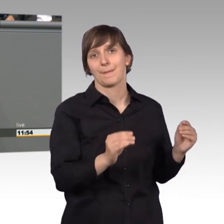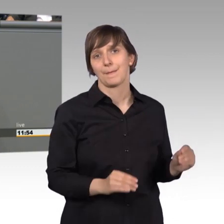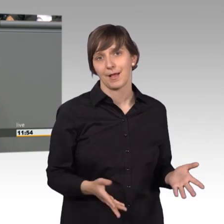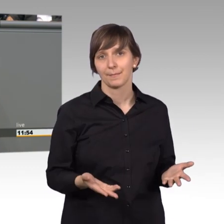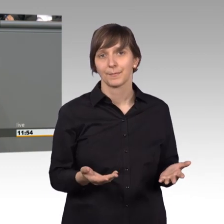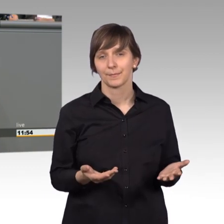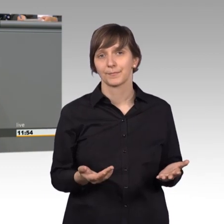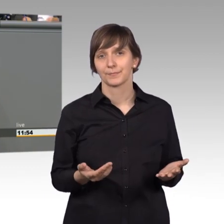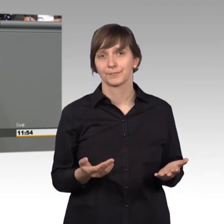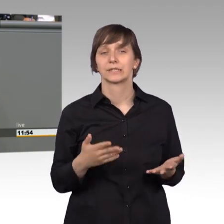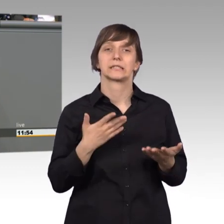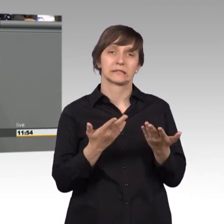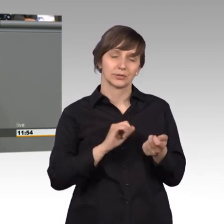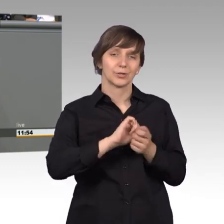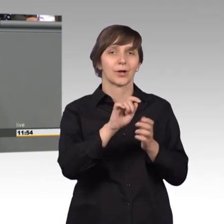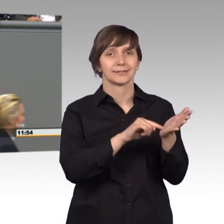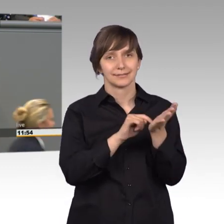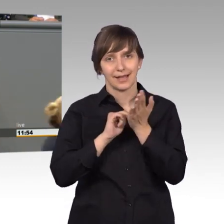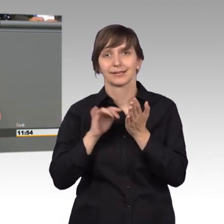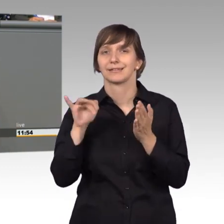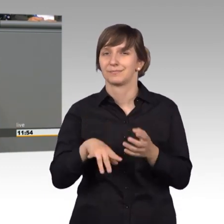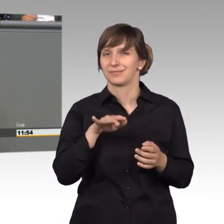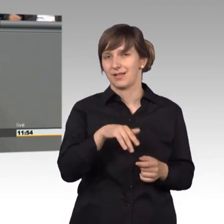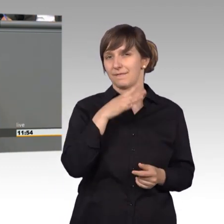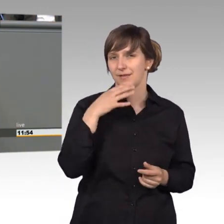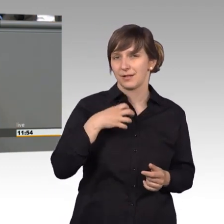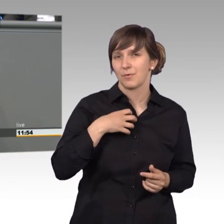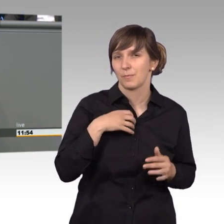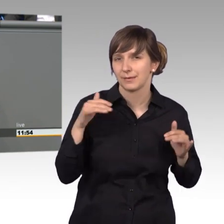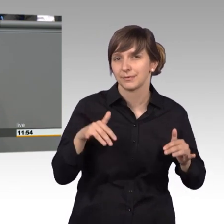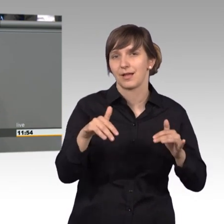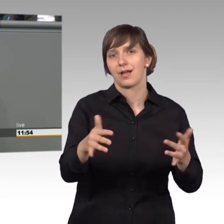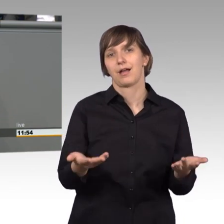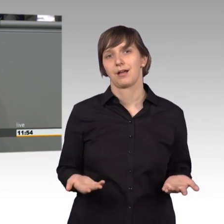dass es doch eine ganze Reihe von Problemen gibt für die Menschen und wir